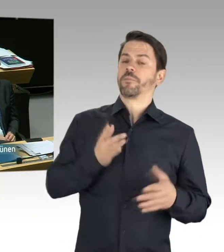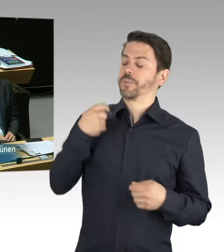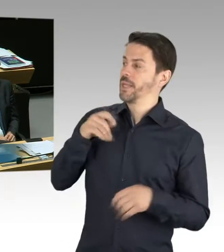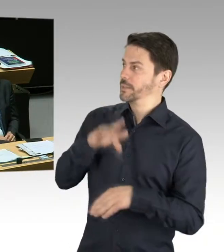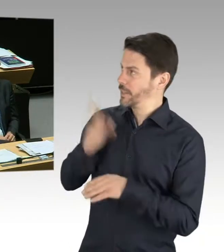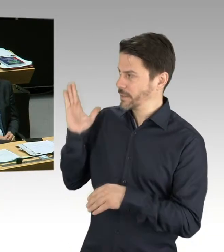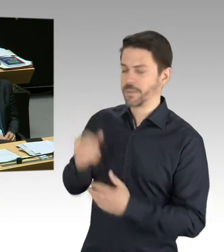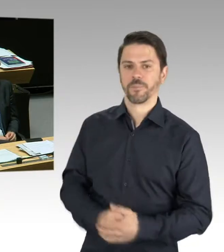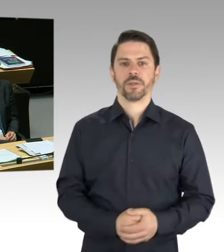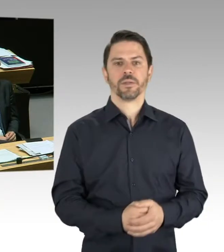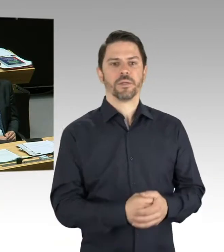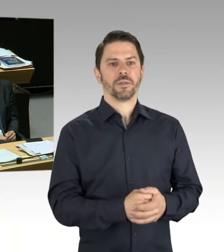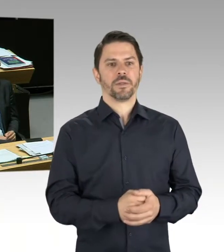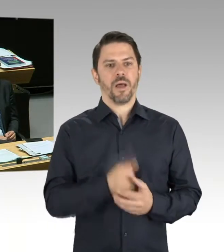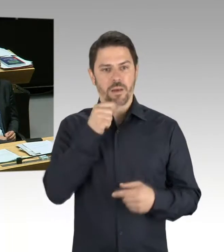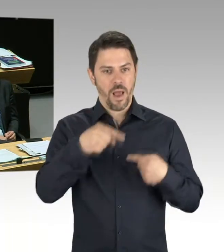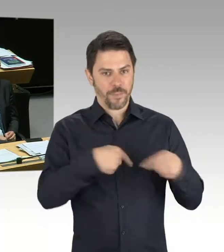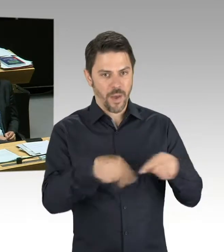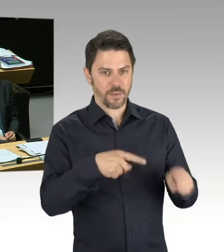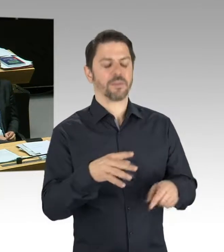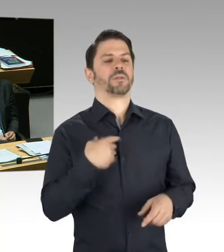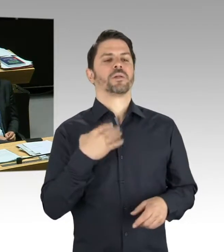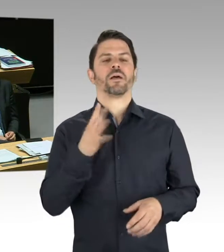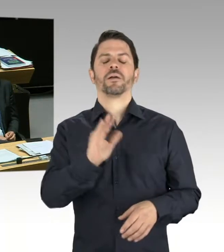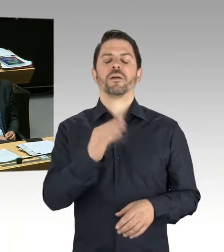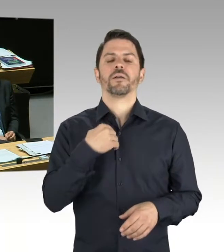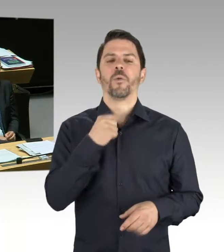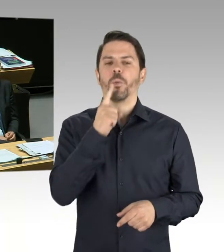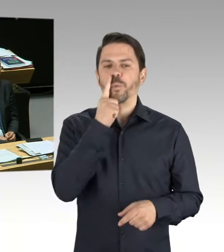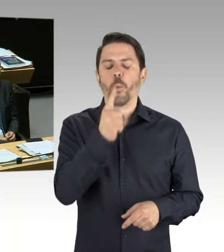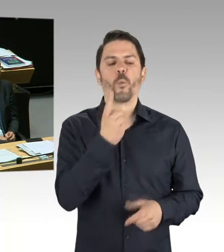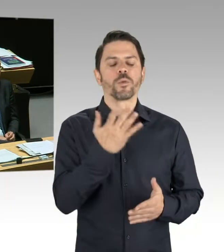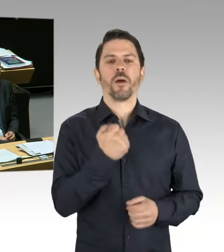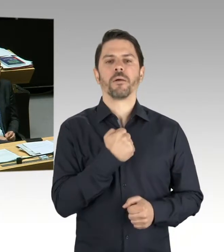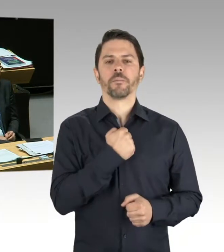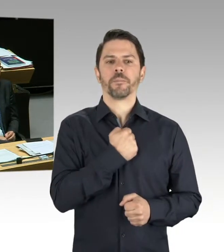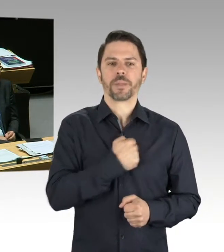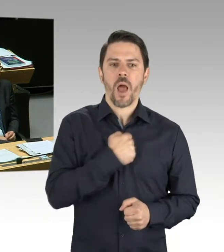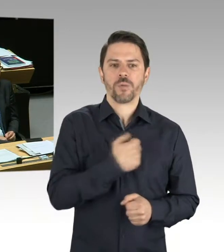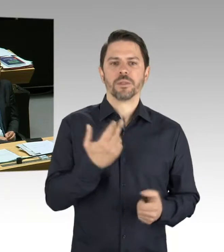dass diese nicht vorliegen. Ansonsten sind wir natürlich, wie immer, mit allen Industrieunternehmen hier in der Stadt im Gespräch.